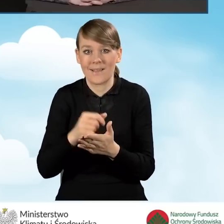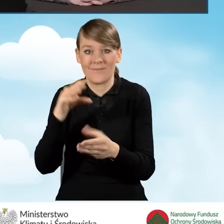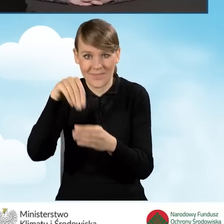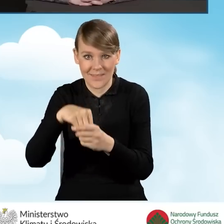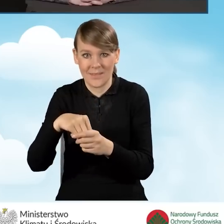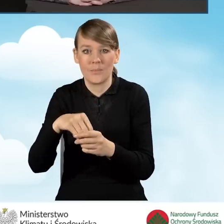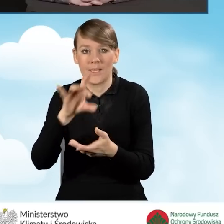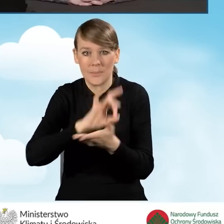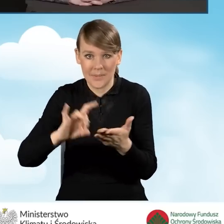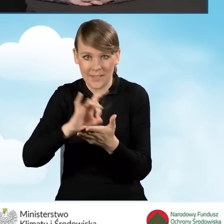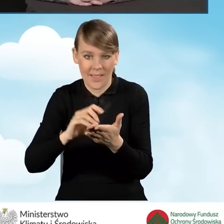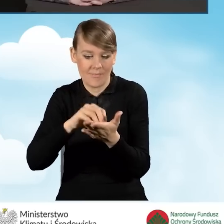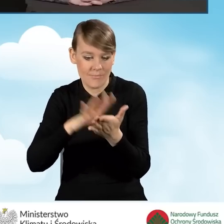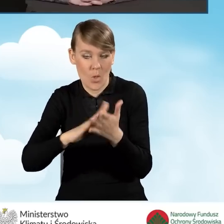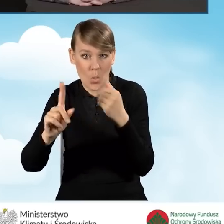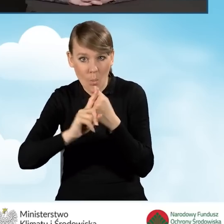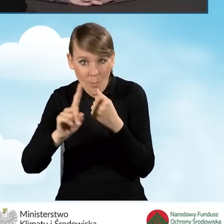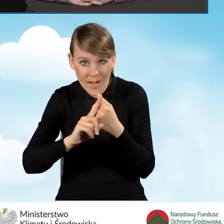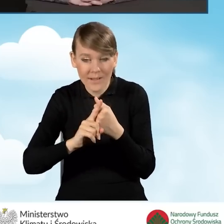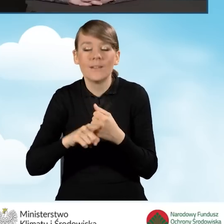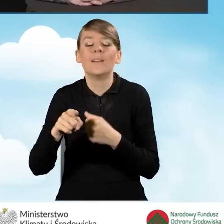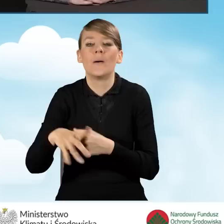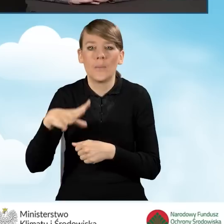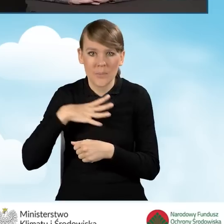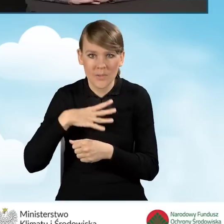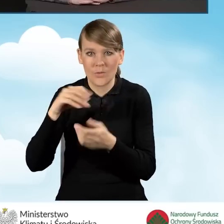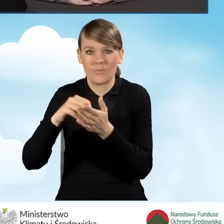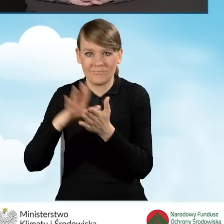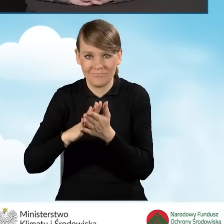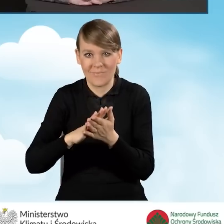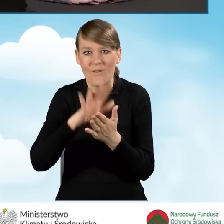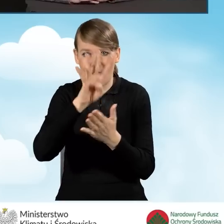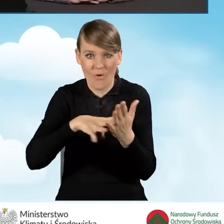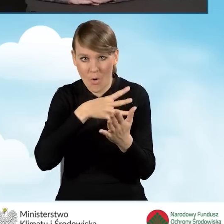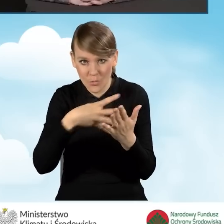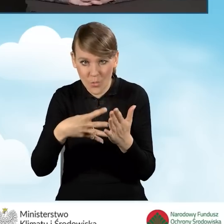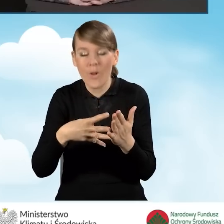i było to wpisane na formularzach, zostają zaciągane do tego rejestru